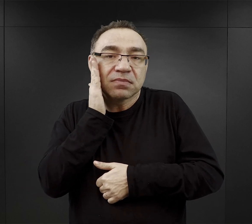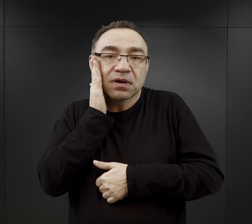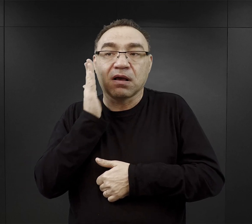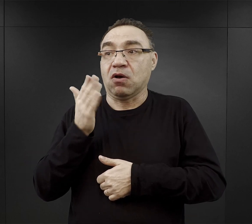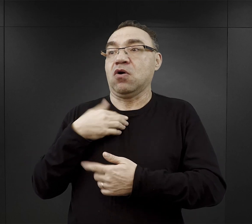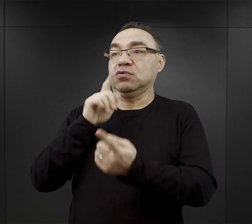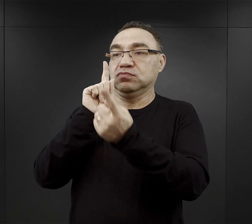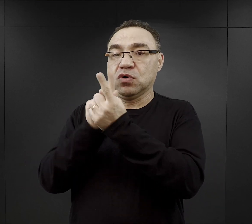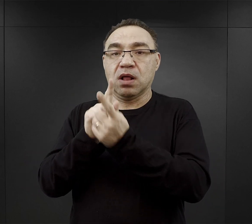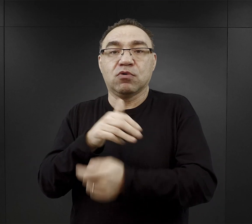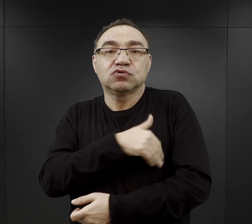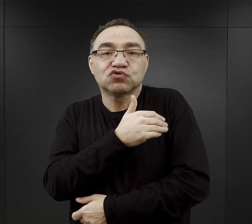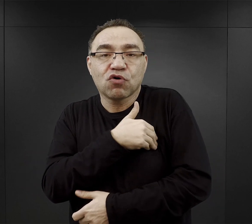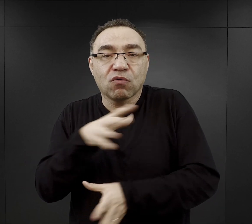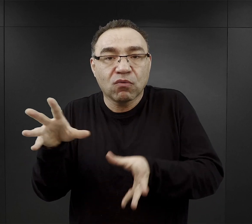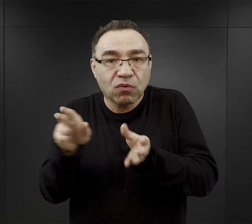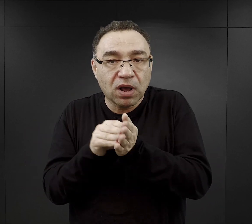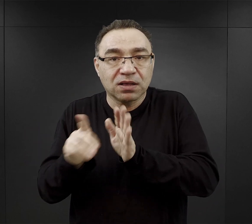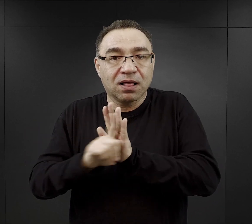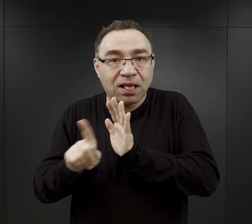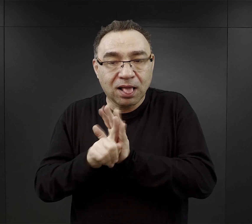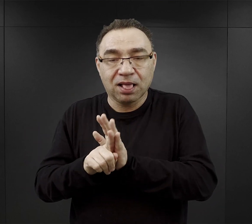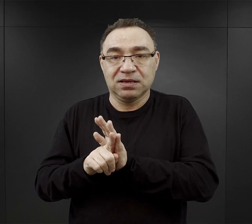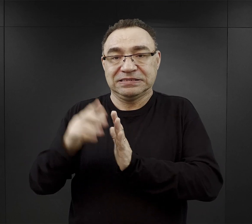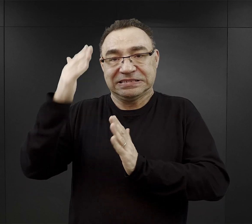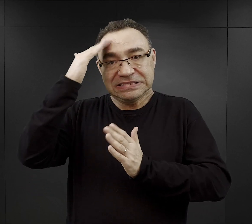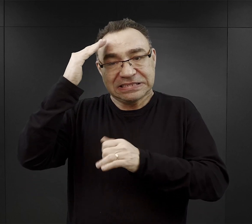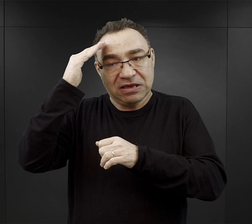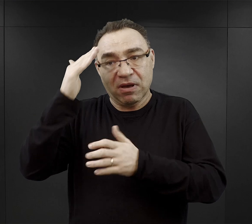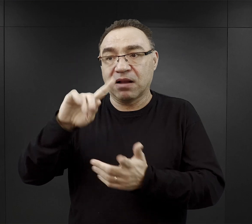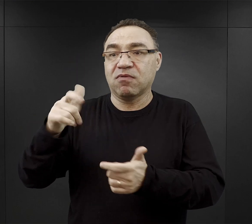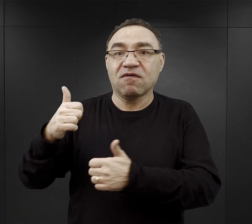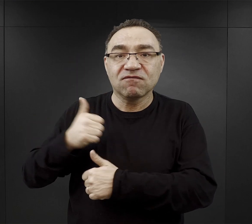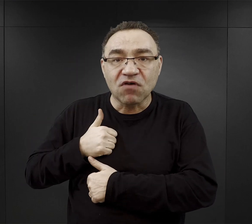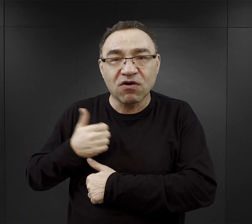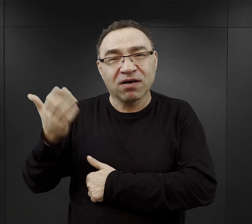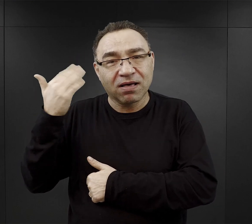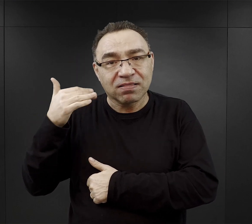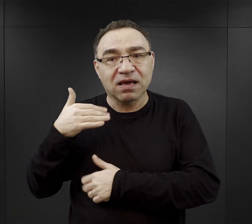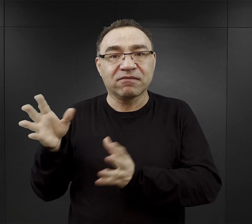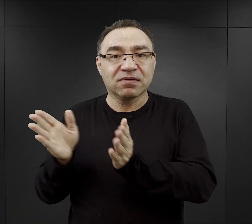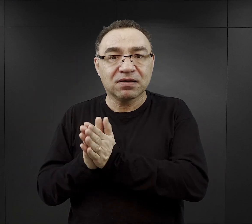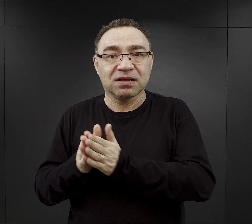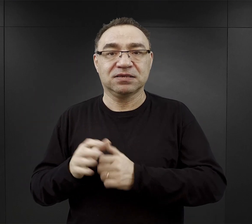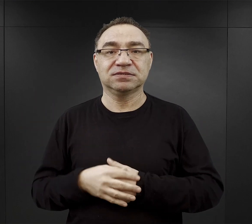czy ze szkoły, do której dana osoba chodziła, czy z jednostki wojskowej, w której służyli.